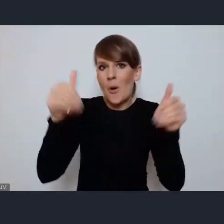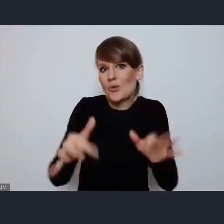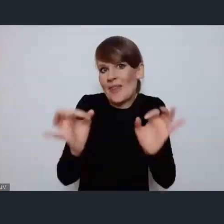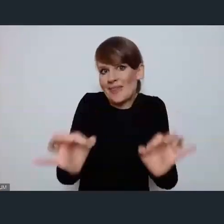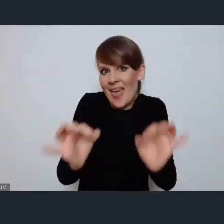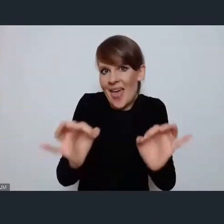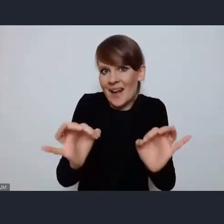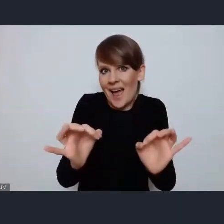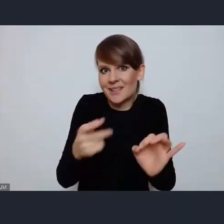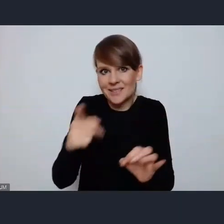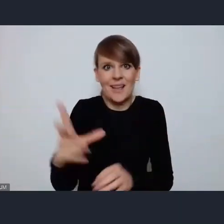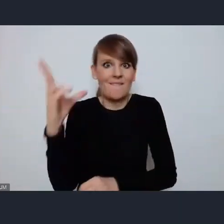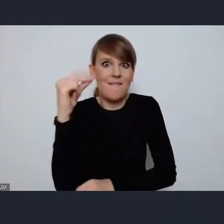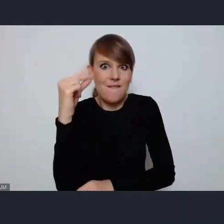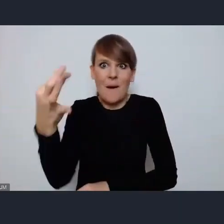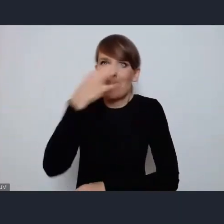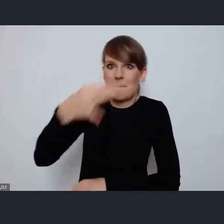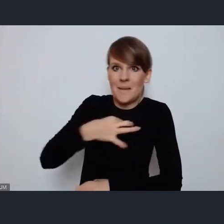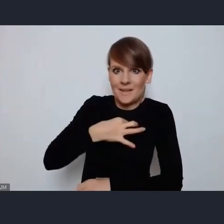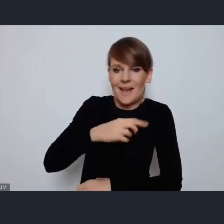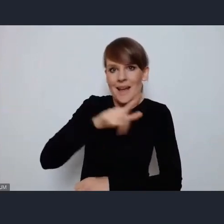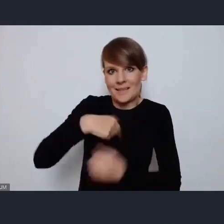na wizji i fonii, Joanna zdaje się że masz już zgłoszenie.